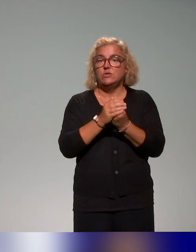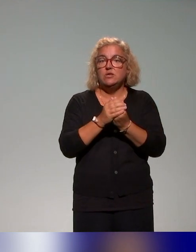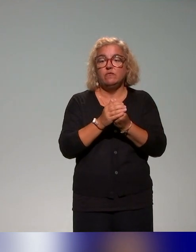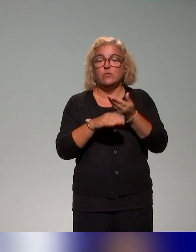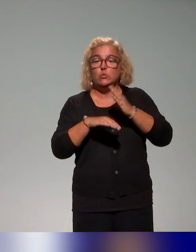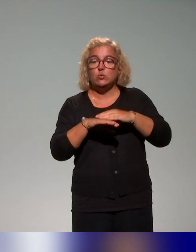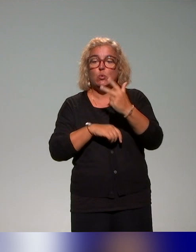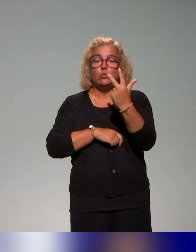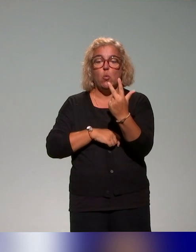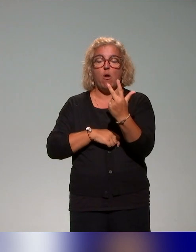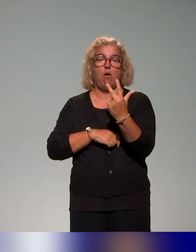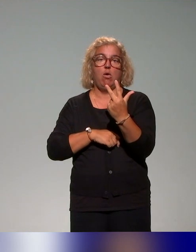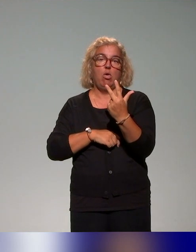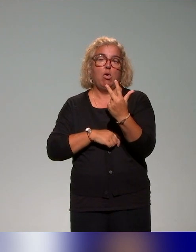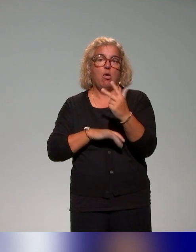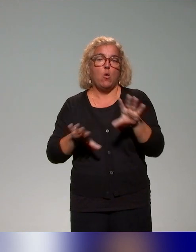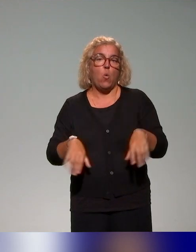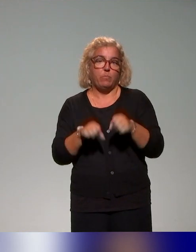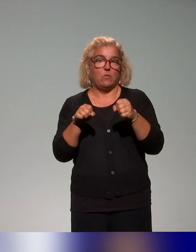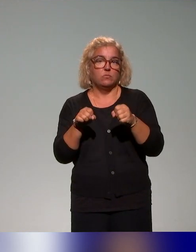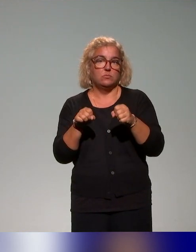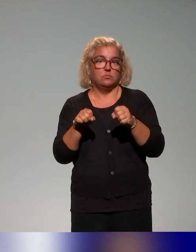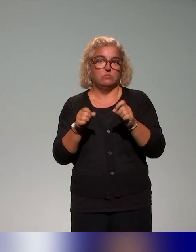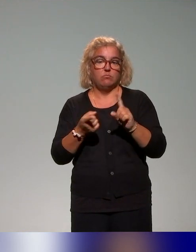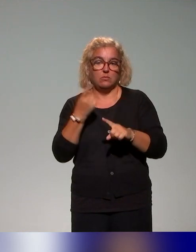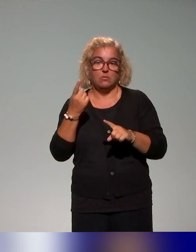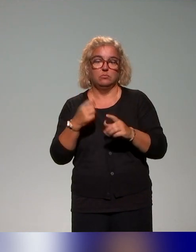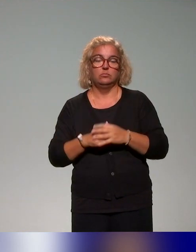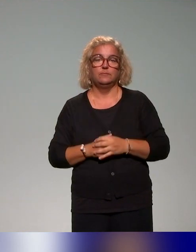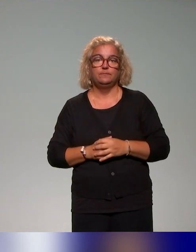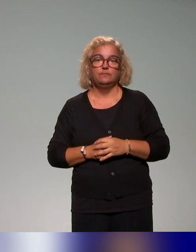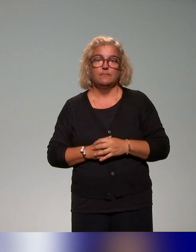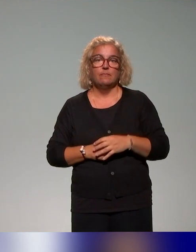trois grands volets de compétences, puisque là aussi, à l'IFE on travaille aussi beaucoup autour de cette approche par compétences.